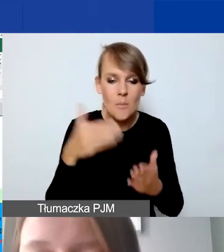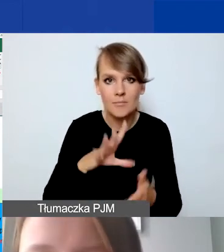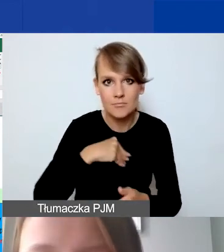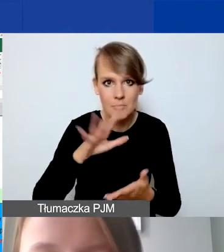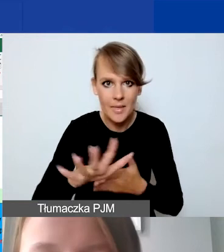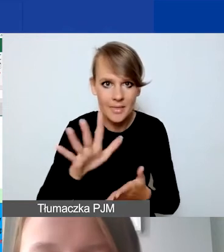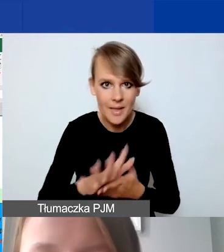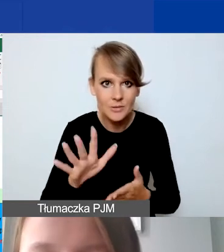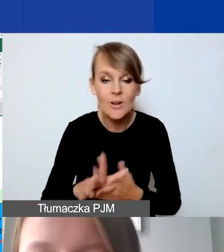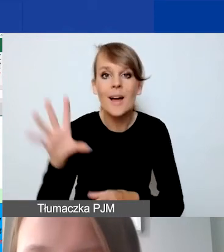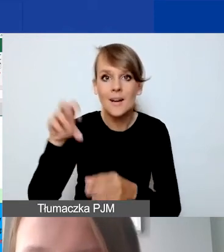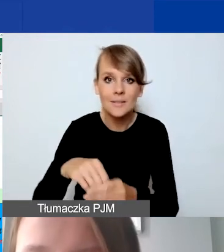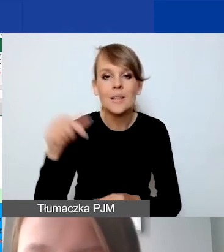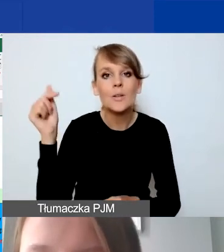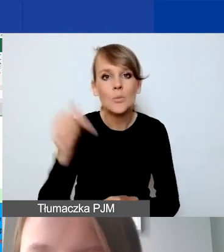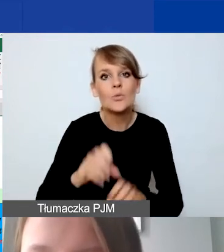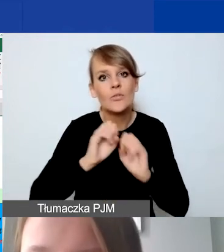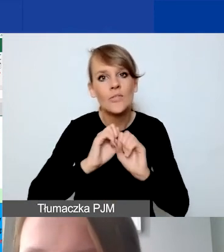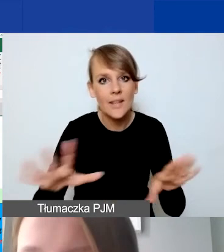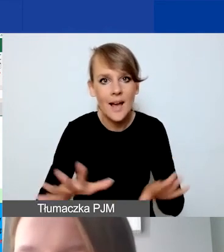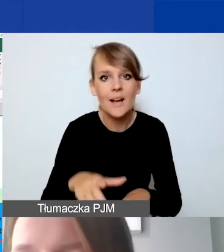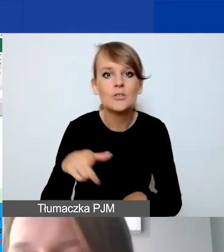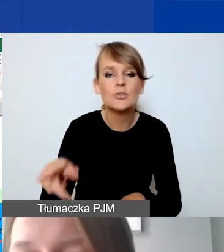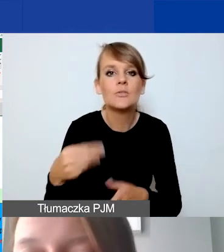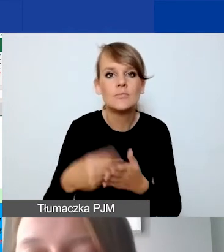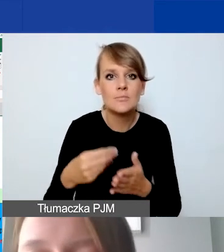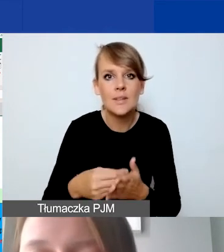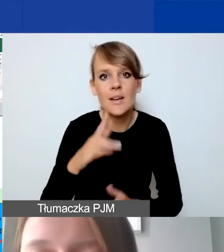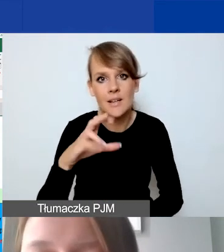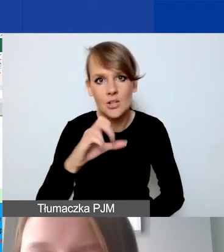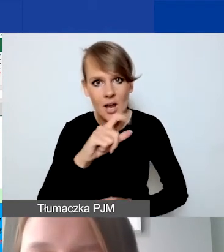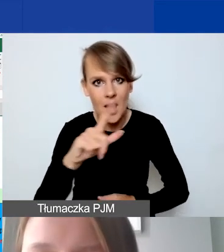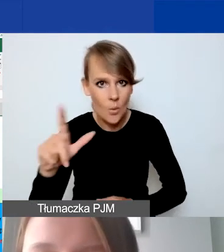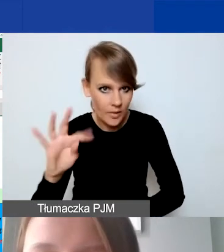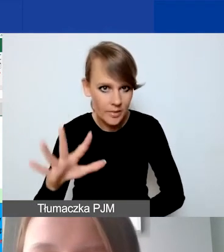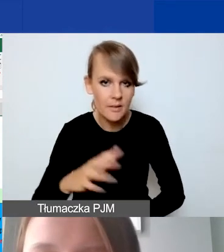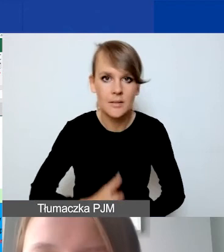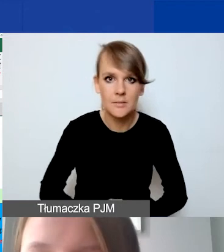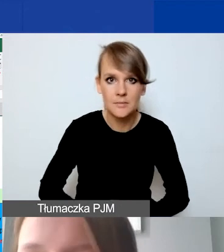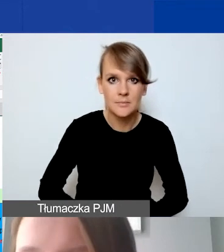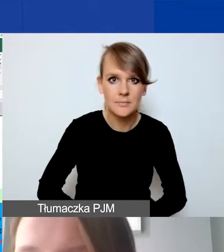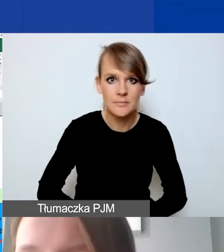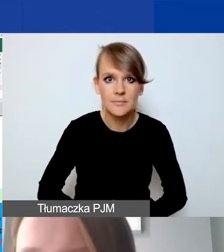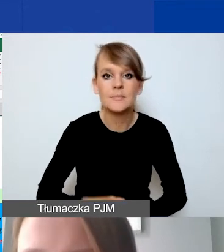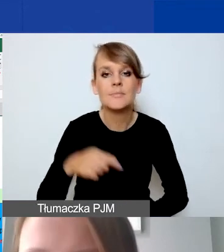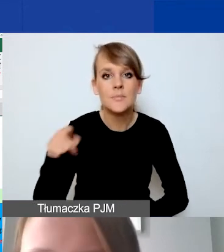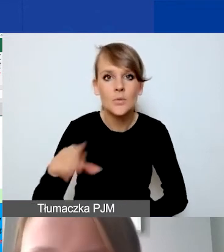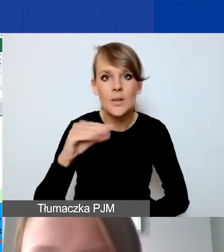ale w tym miejscu musimy wyjaśnić stawkę ryczałtową. Zarówno w naszym narzędziu, w Excelu, jak i w Generatorze,